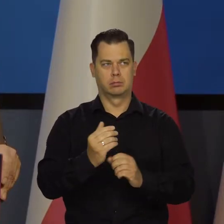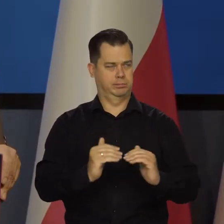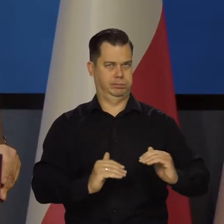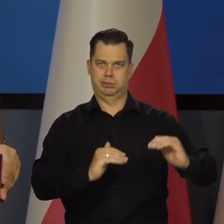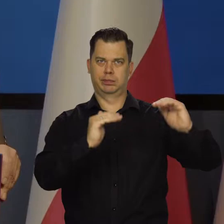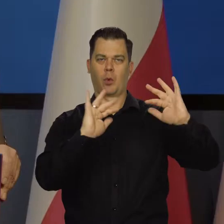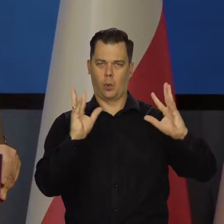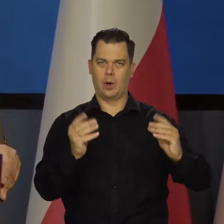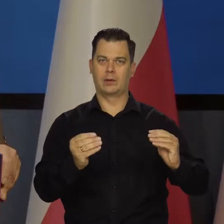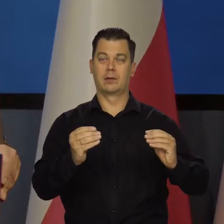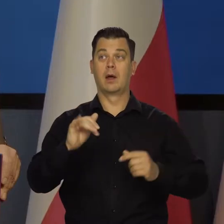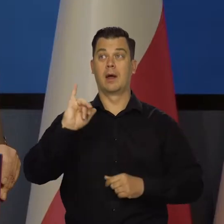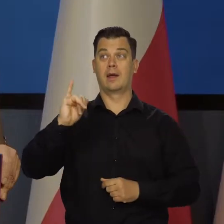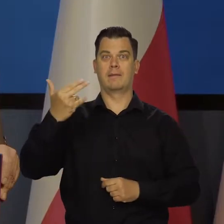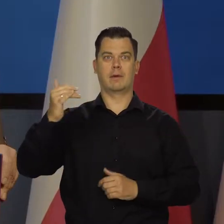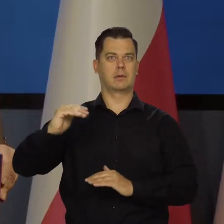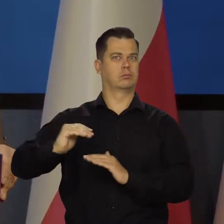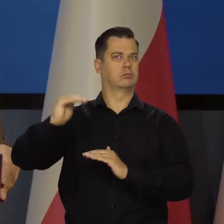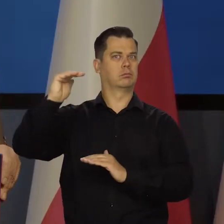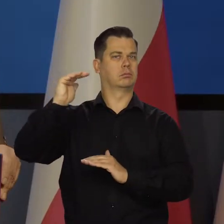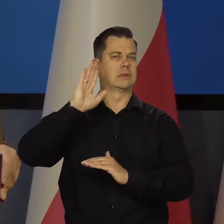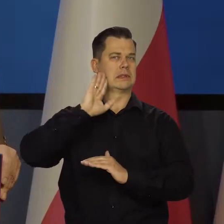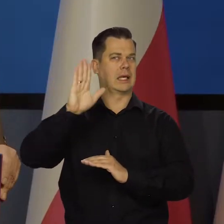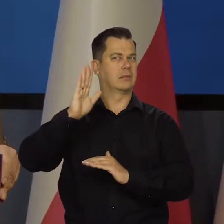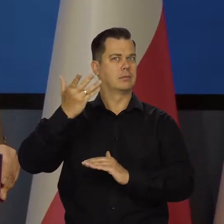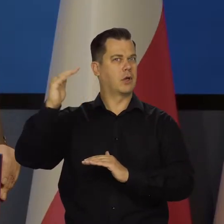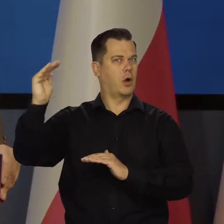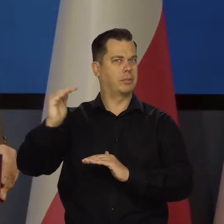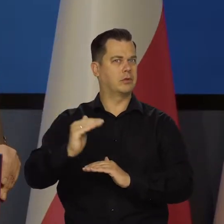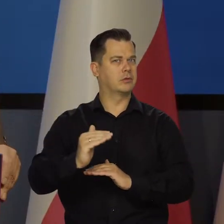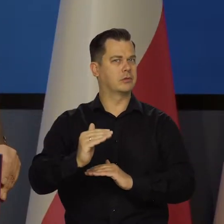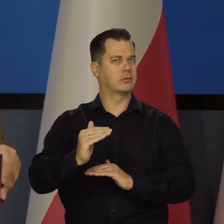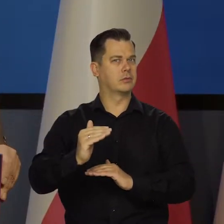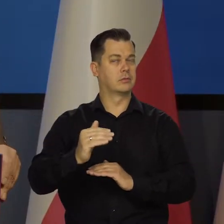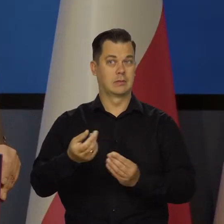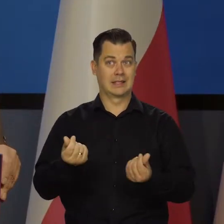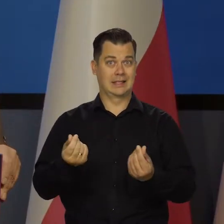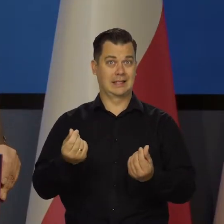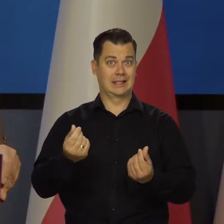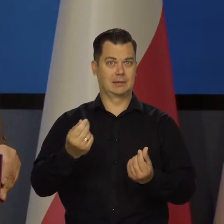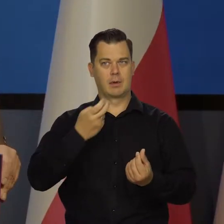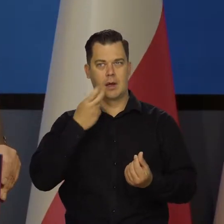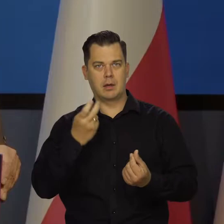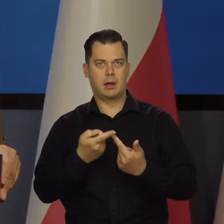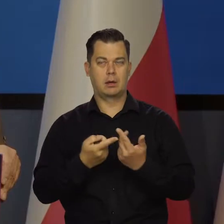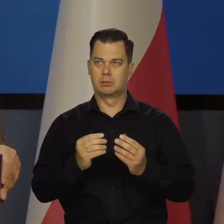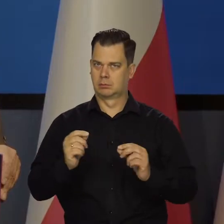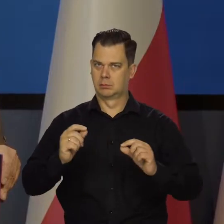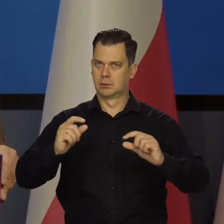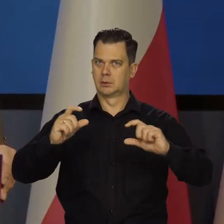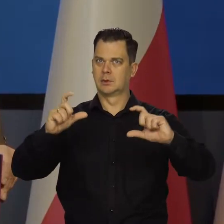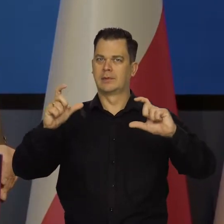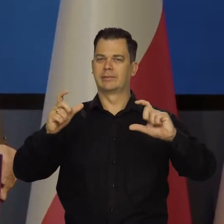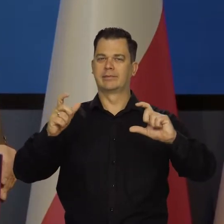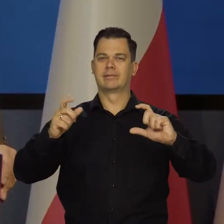ale inflacja nie zaczęła się jeszcze obniżać. Ceny surowców nadal rosną, są przenoszone na ceny innych dóbr.